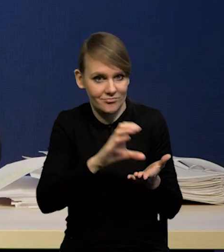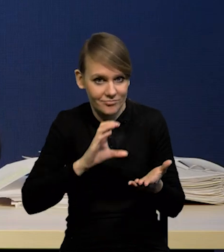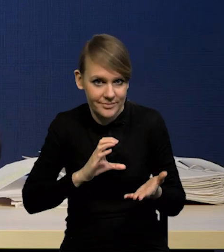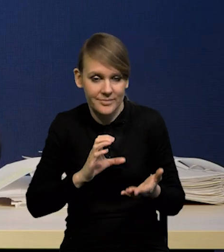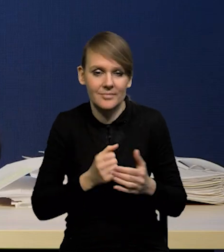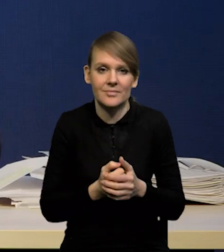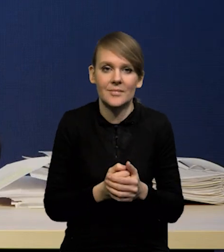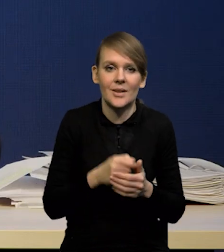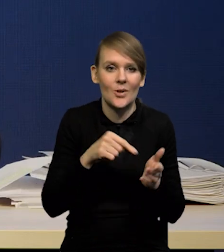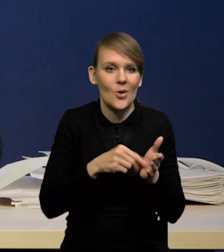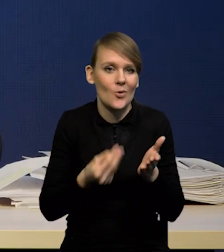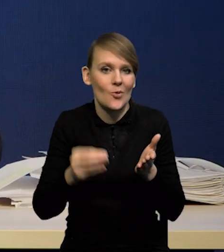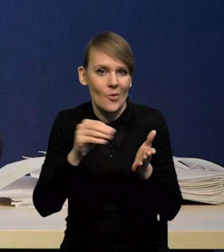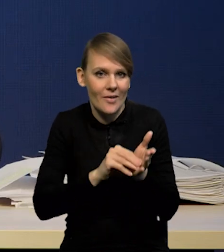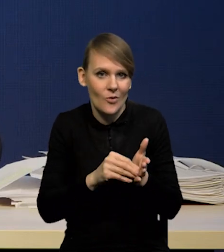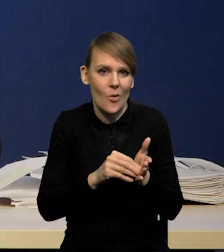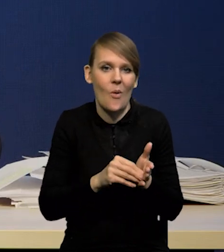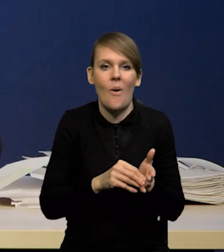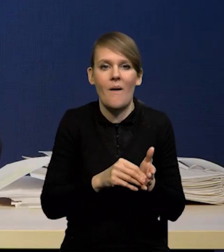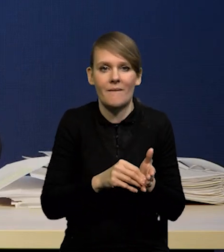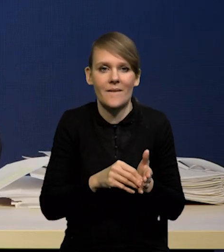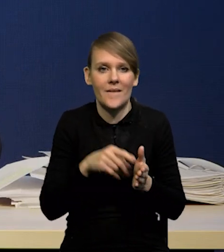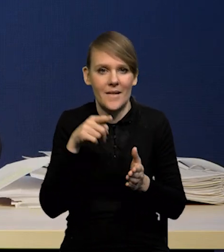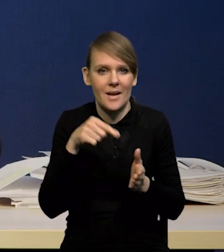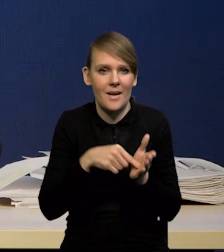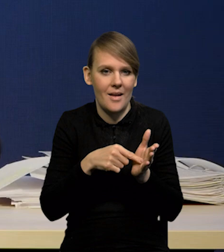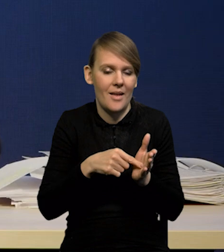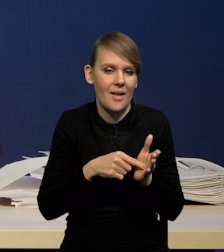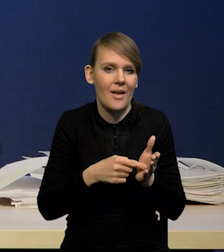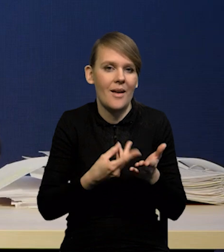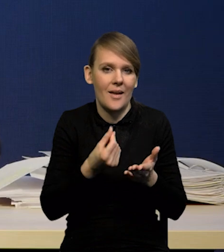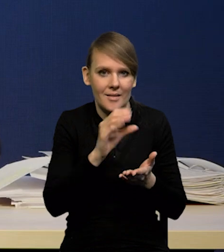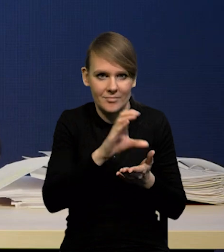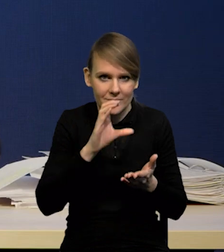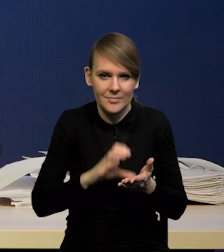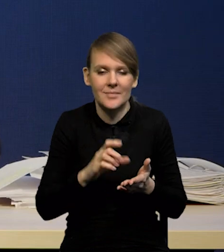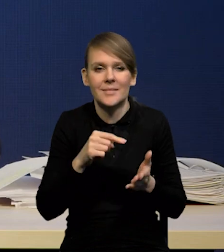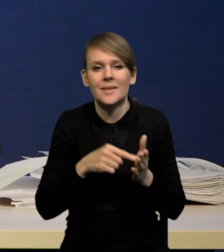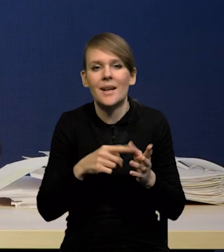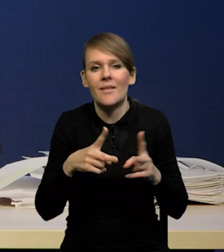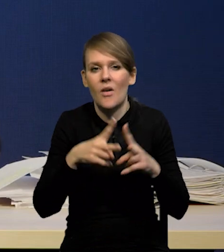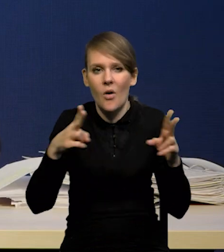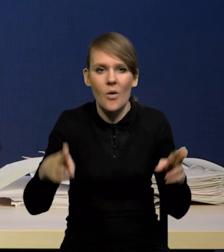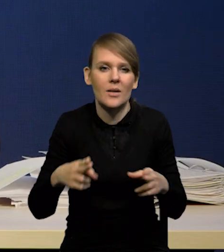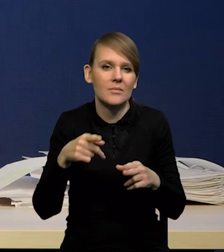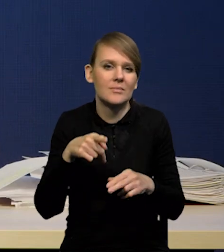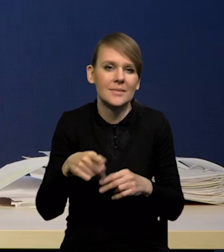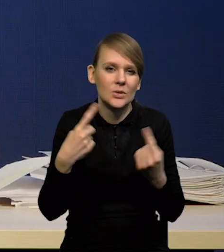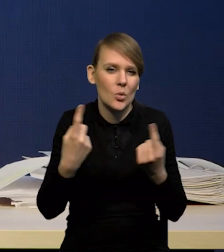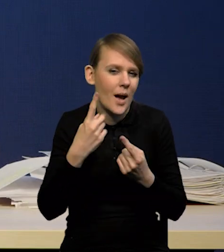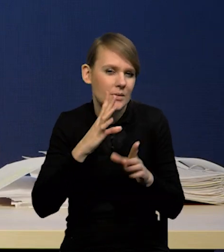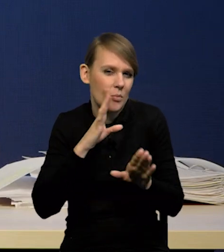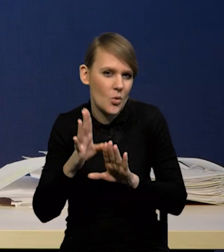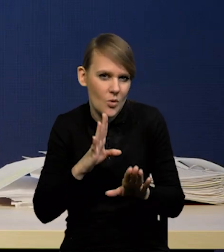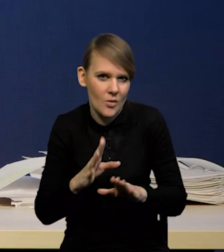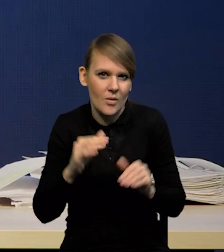jako źródło dodatkowego popytu średnio w cyklu zachowuje się mniej więcej podobnie i jest generalnie można powiedzieć